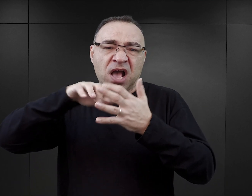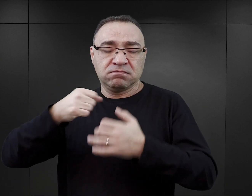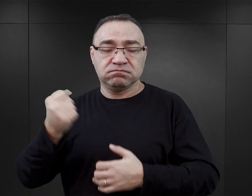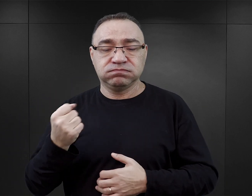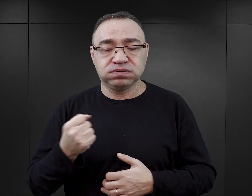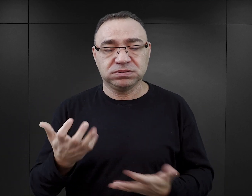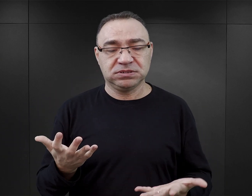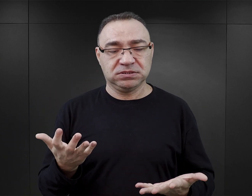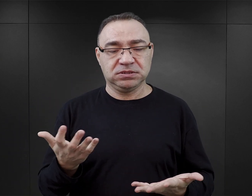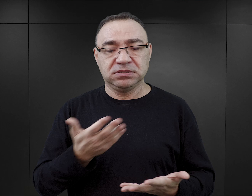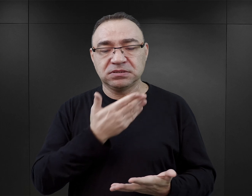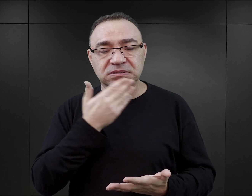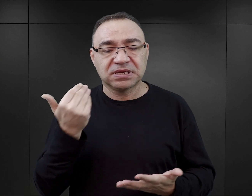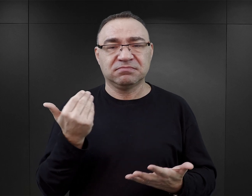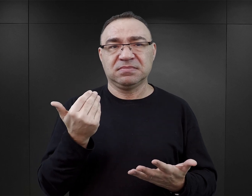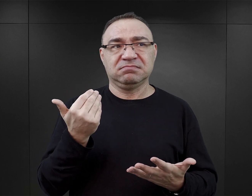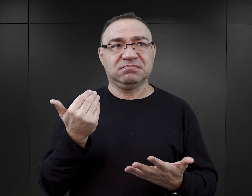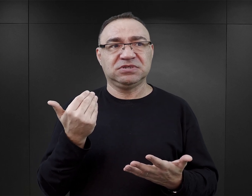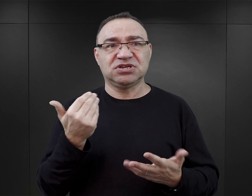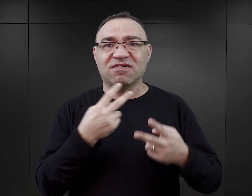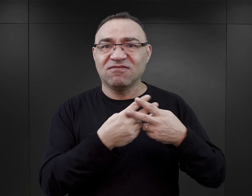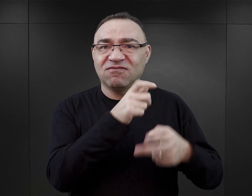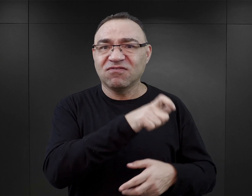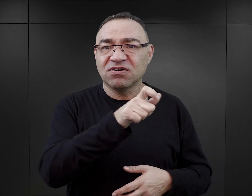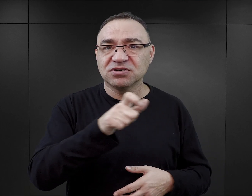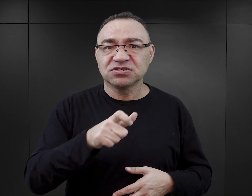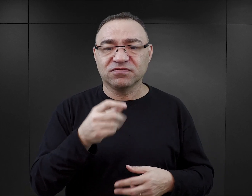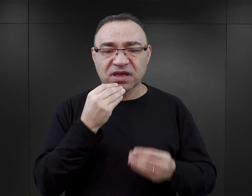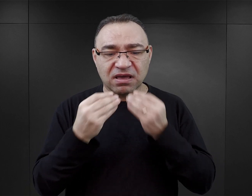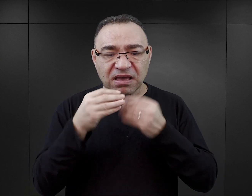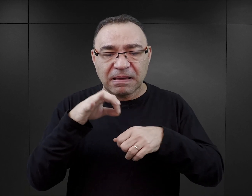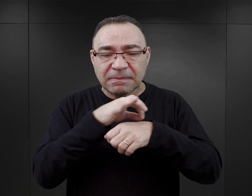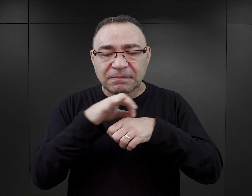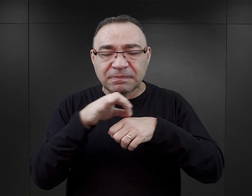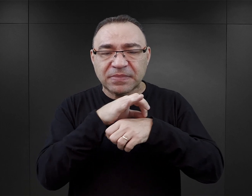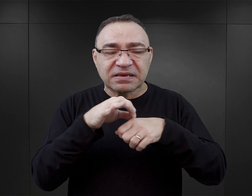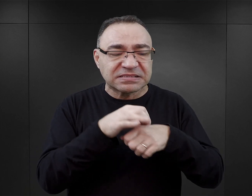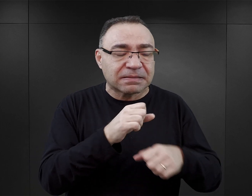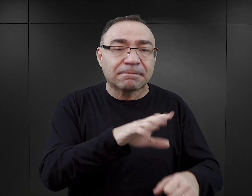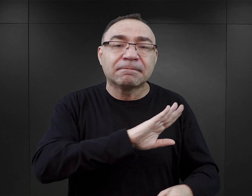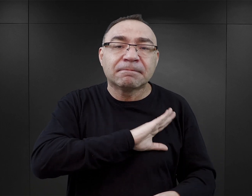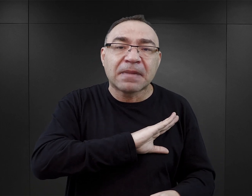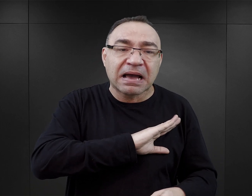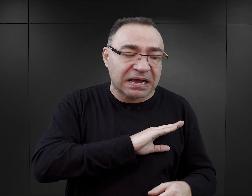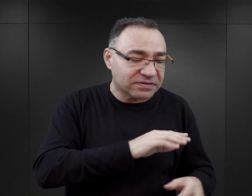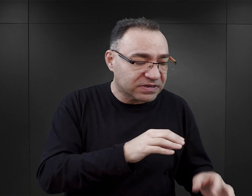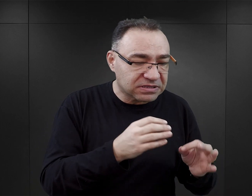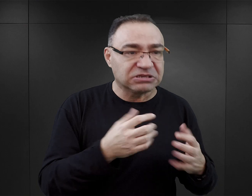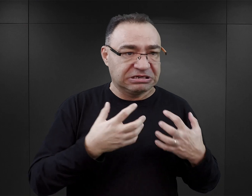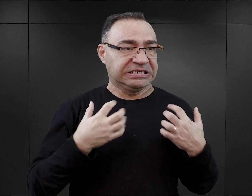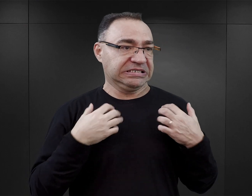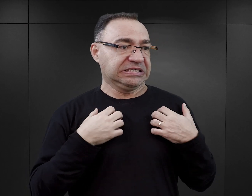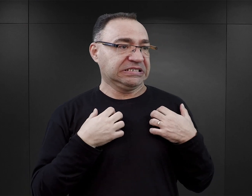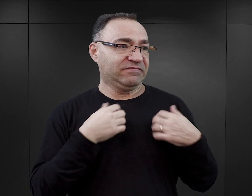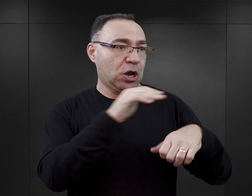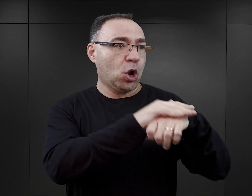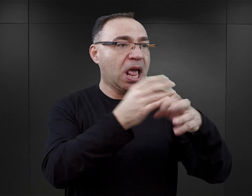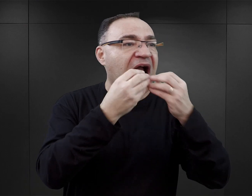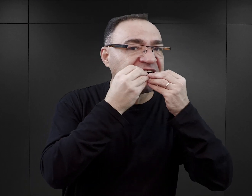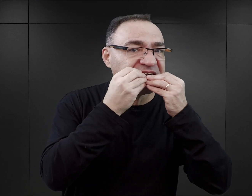Czyli już nie dowiadujemy się o tym, że więźniowie spożywali mięso zwłok, tylko zjadają żywcem swojego kolegę.